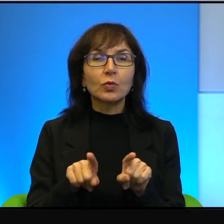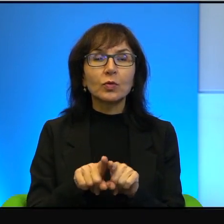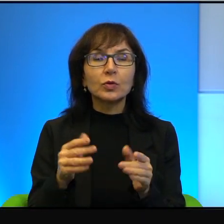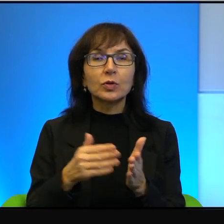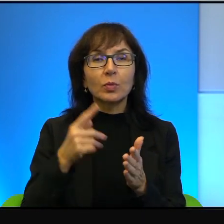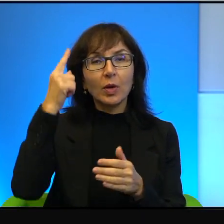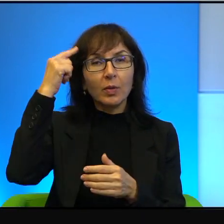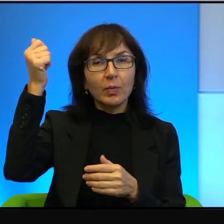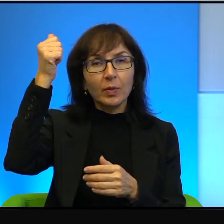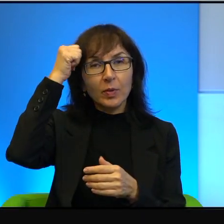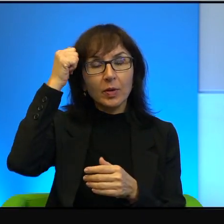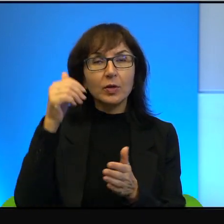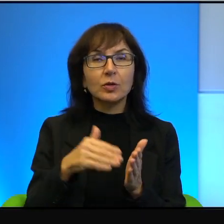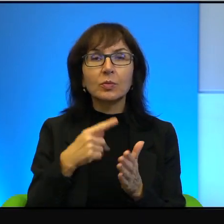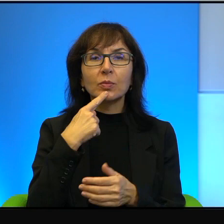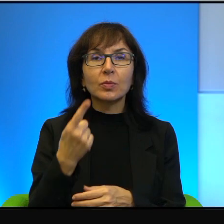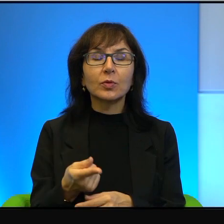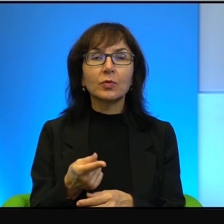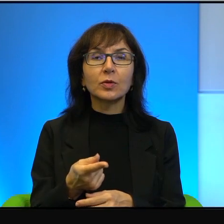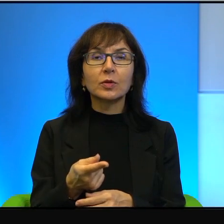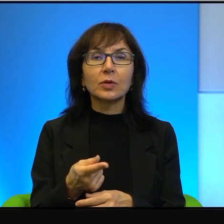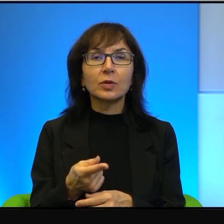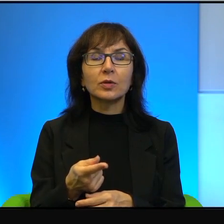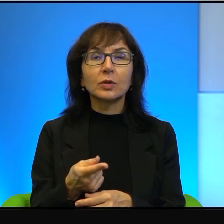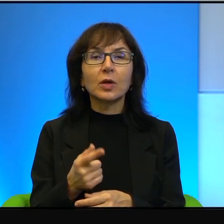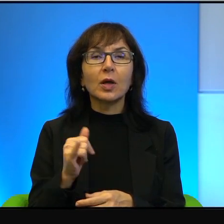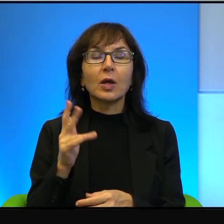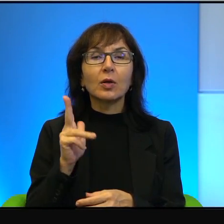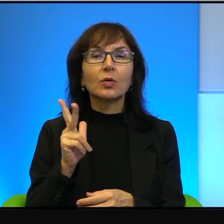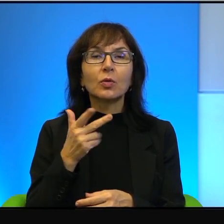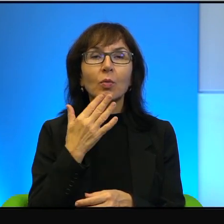to też trzeba powiedzieć, że jak ktoś mówi, że, nie wiem,